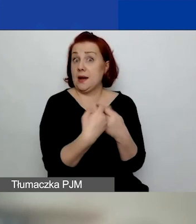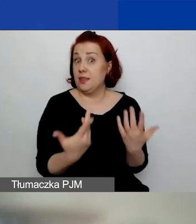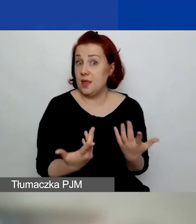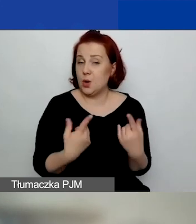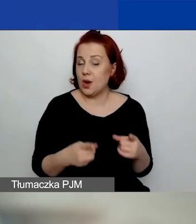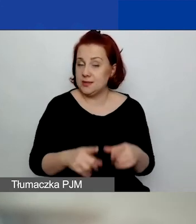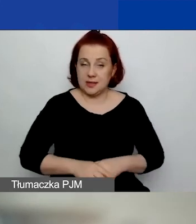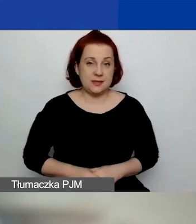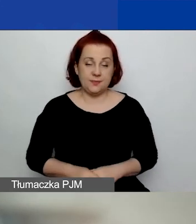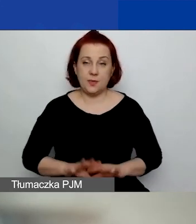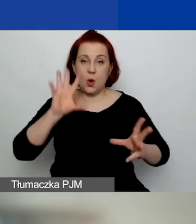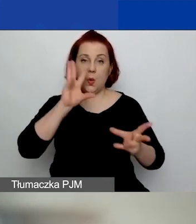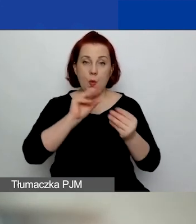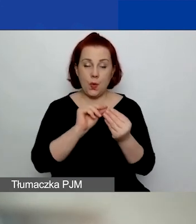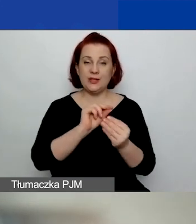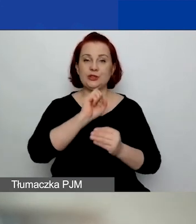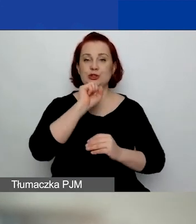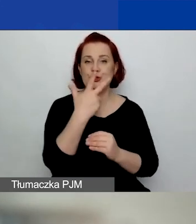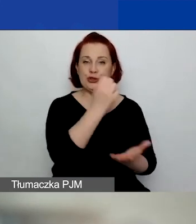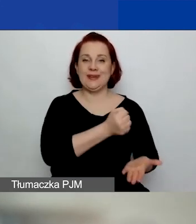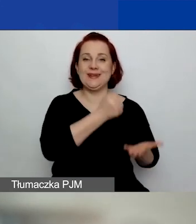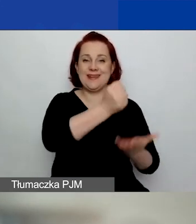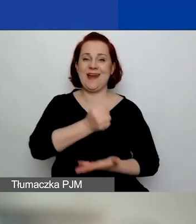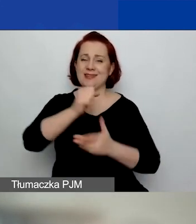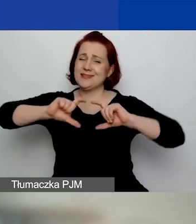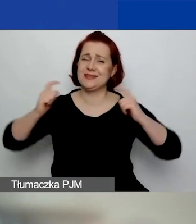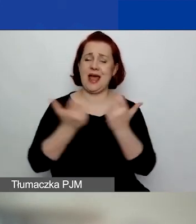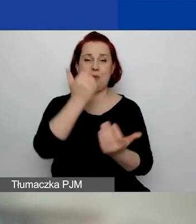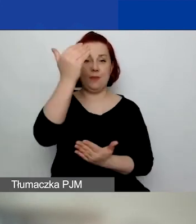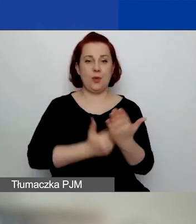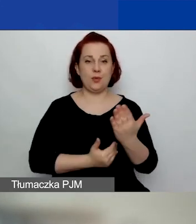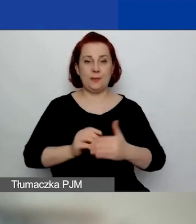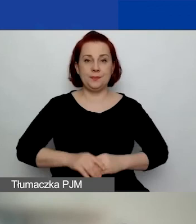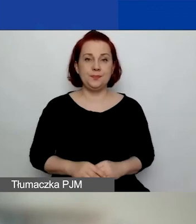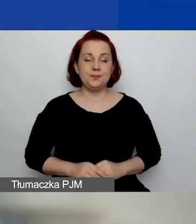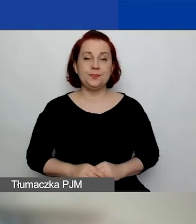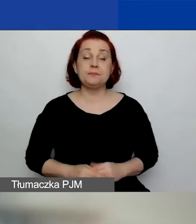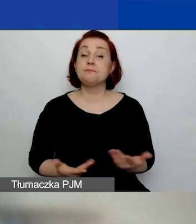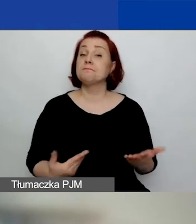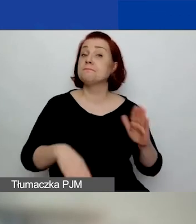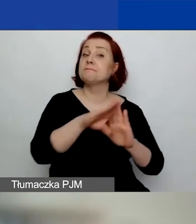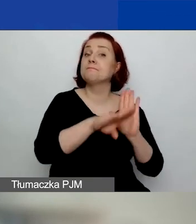Czyli w sumie trzy granty w całym programie. Jakie są warunki uzyskania grantu?